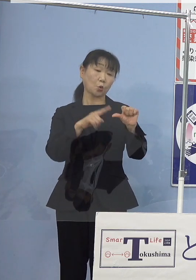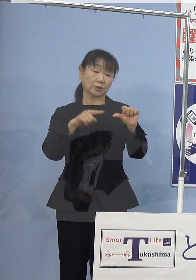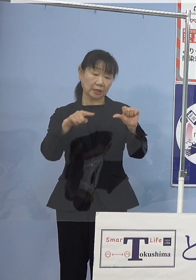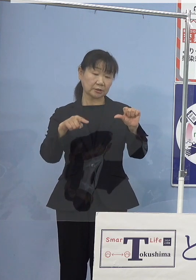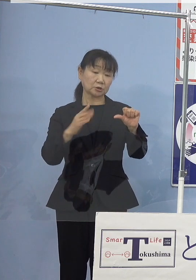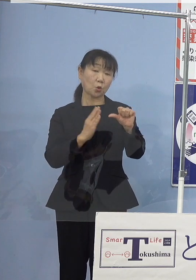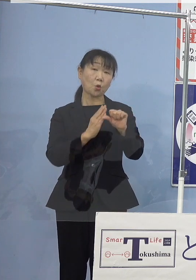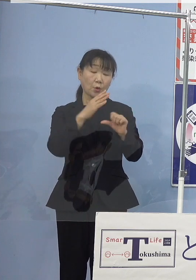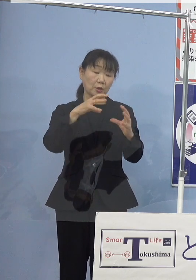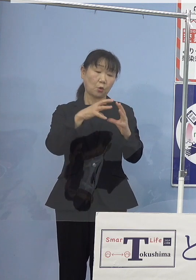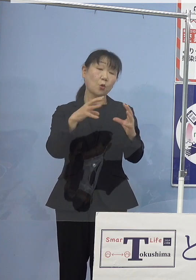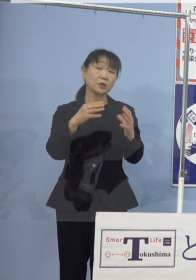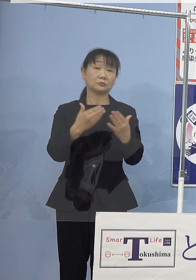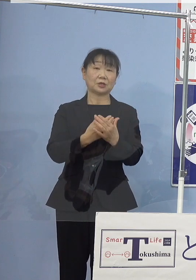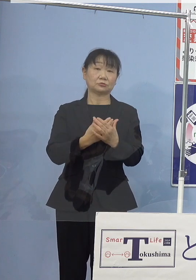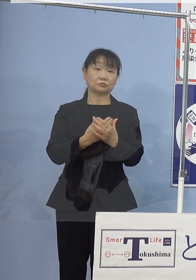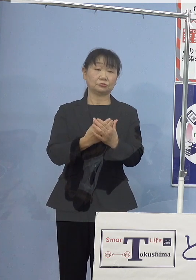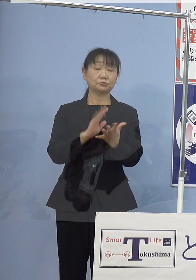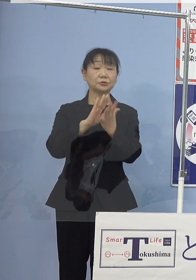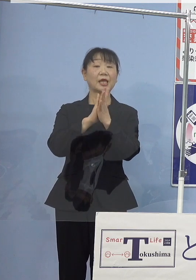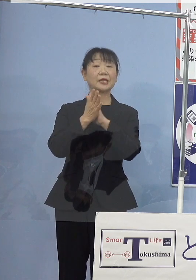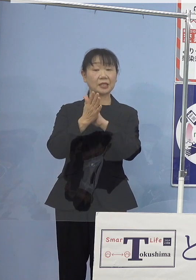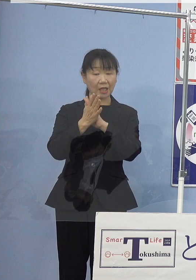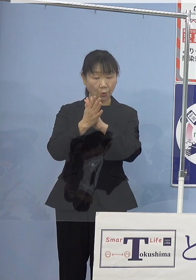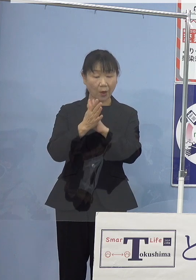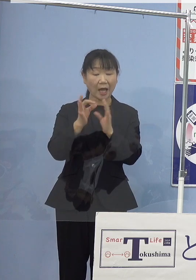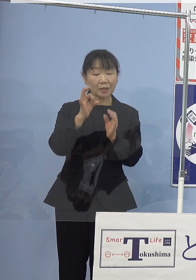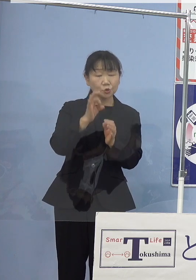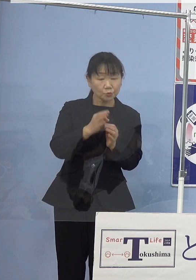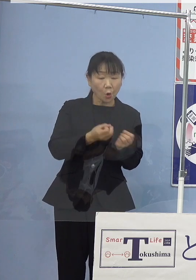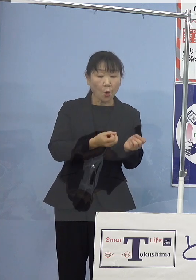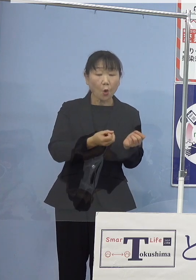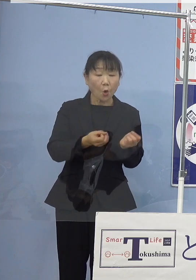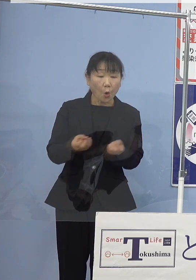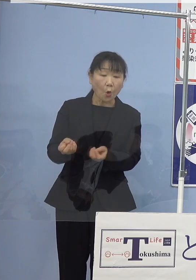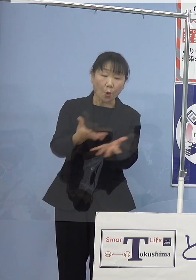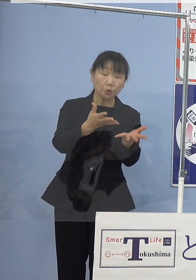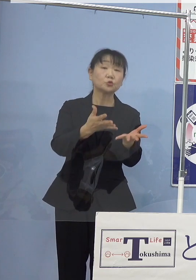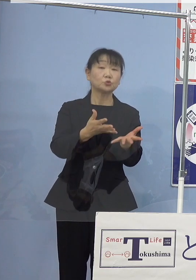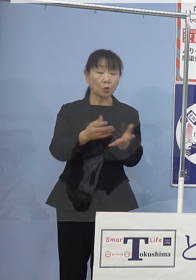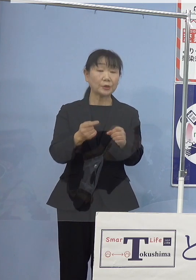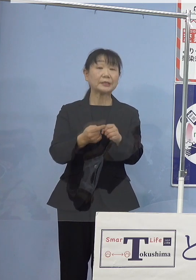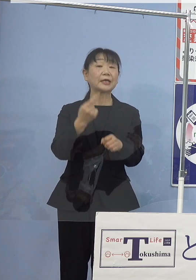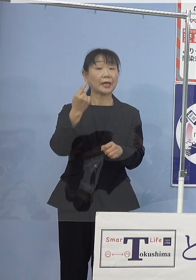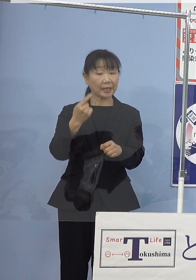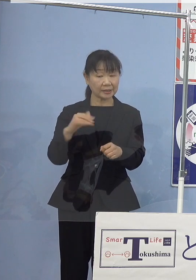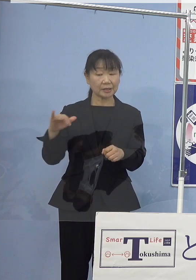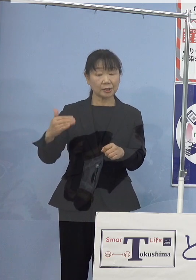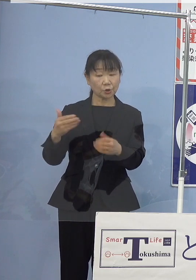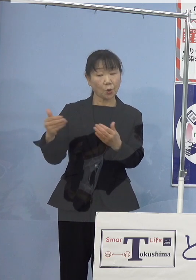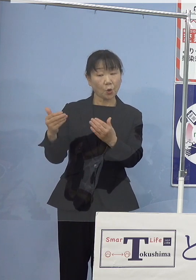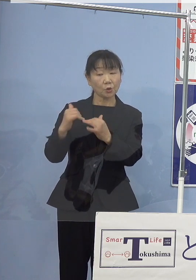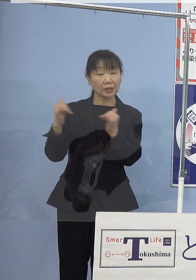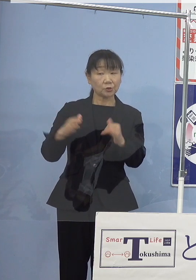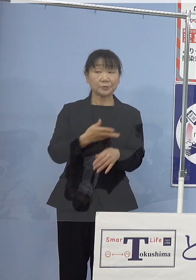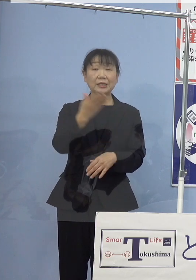県ではこの種苗放流を機といたしまして 漁業者の皆様方に改めて